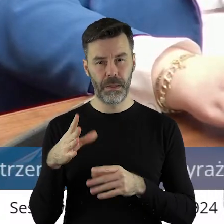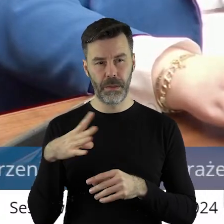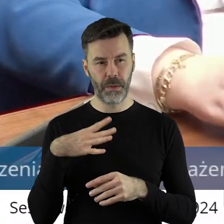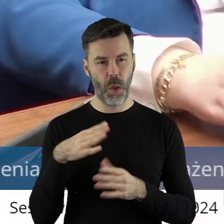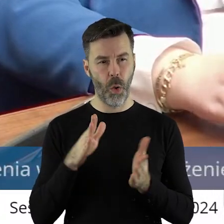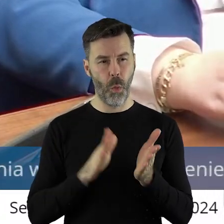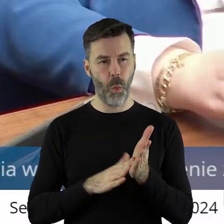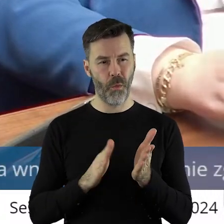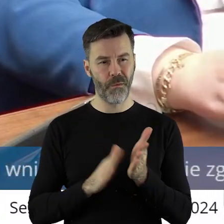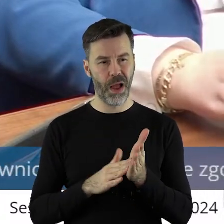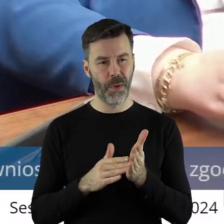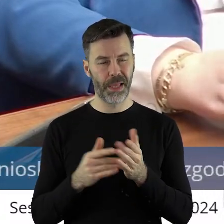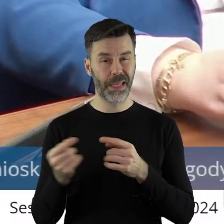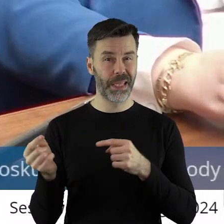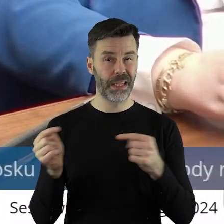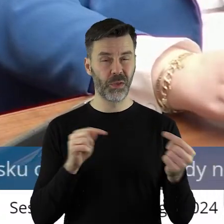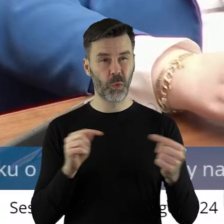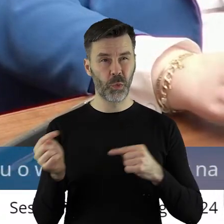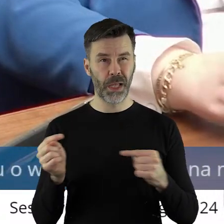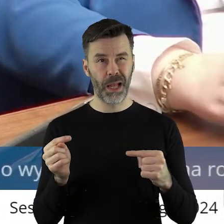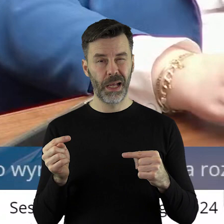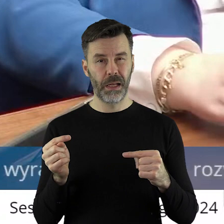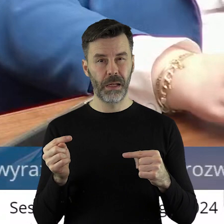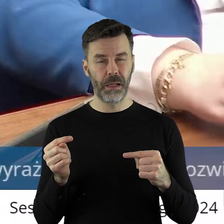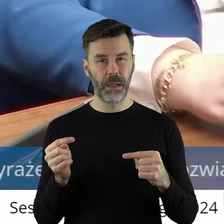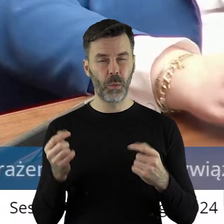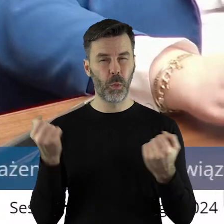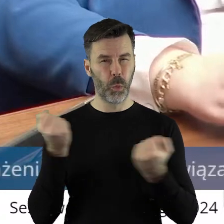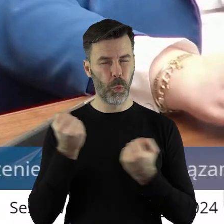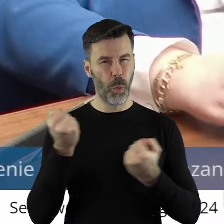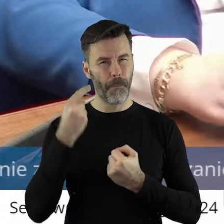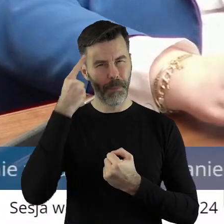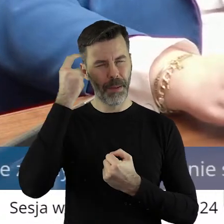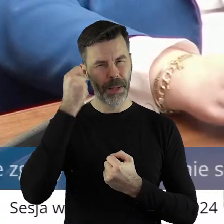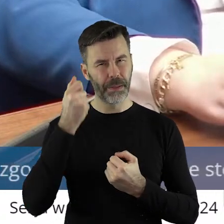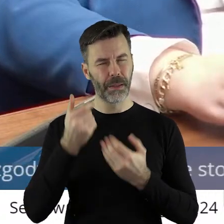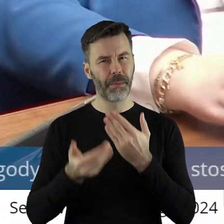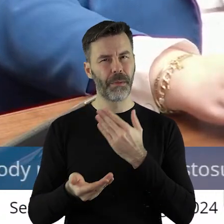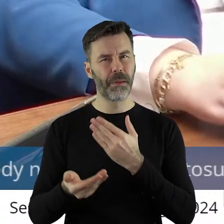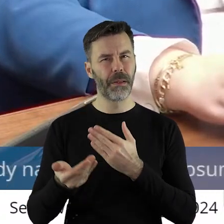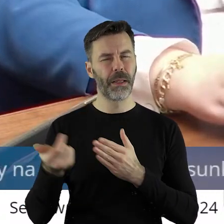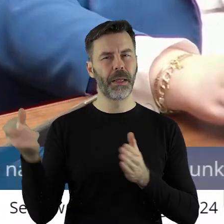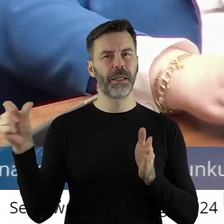ale to mi utkwiło bardzo, bardzo mocno. W 1995